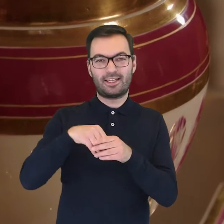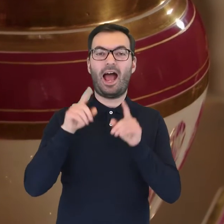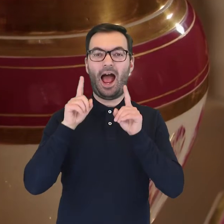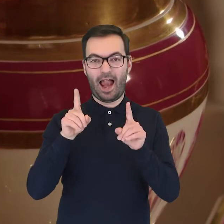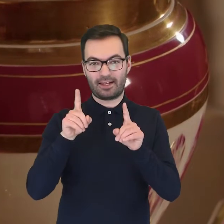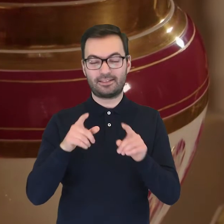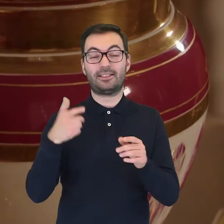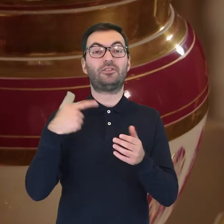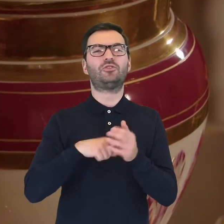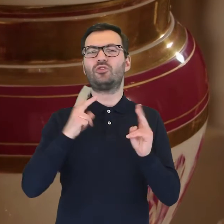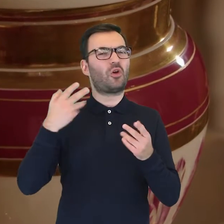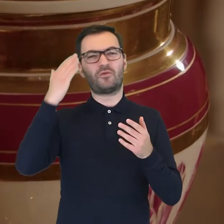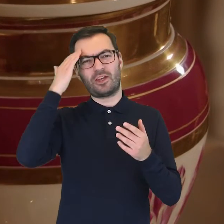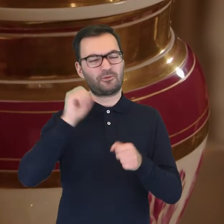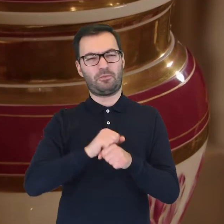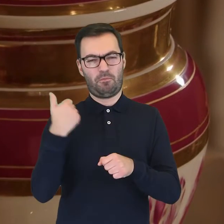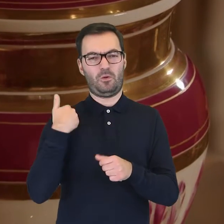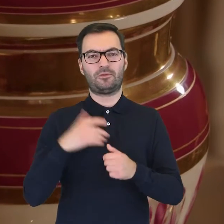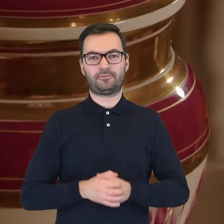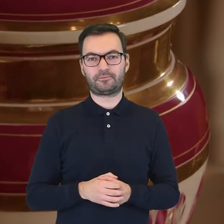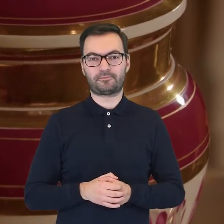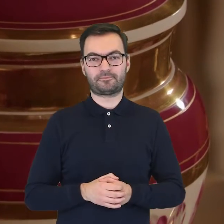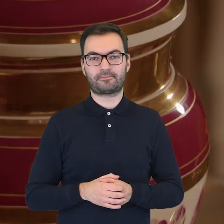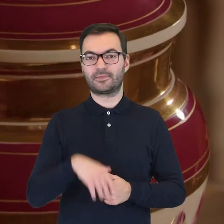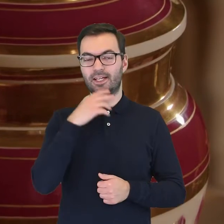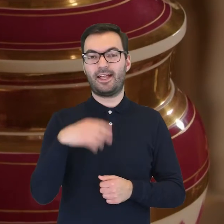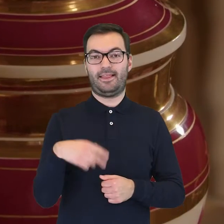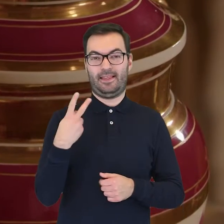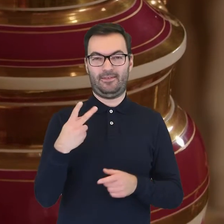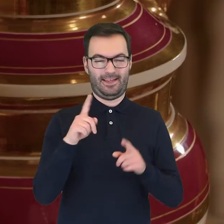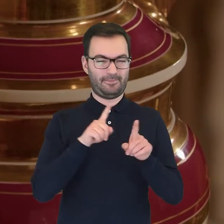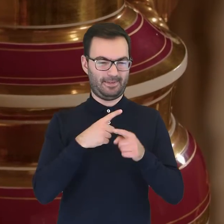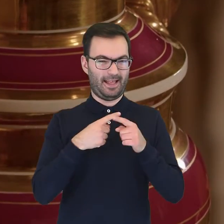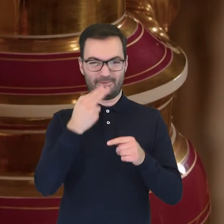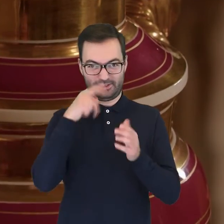jednak o jego przeznaczeniu możemy dowiedzieć się z dwóch herm po bokach wazy,